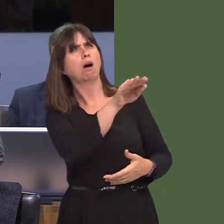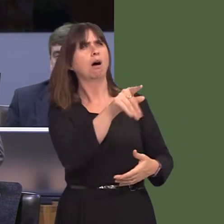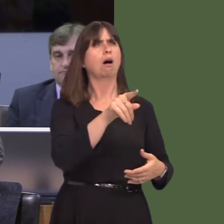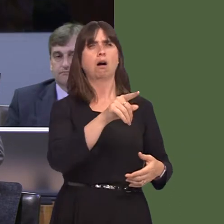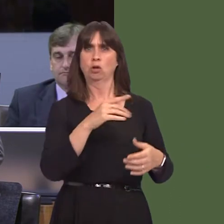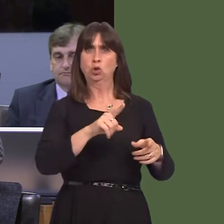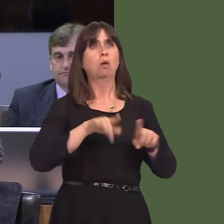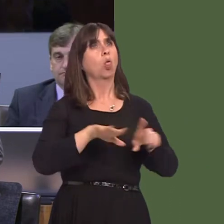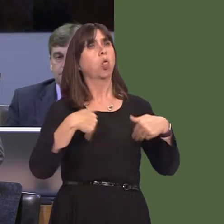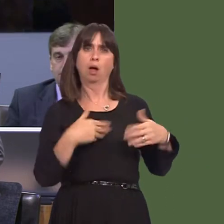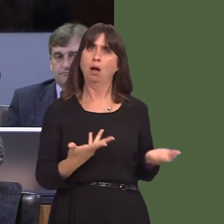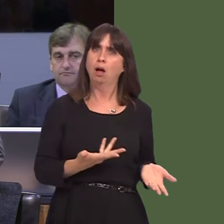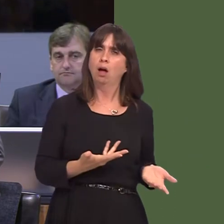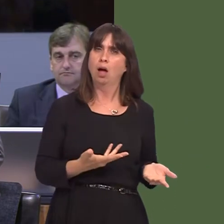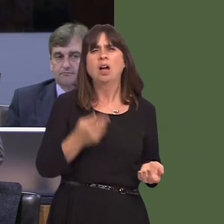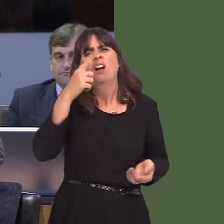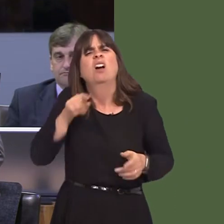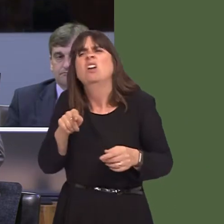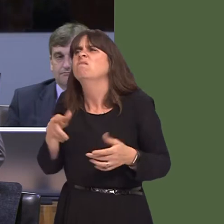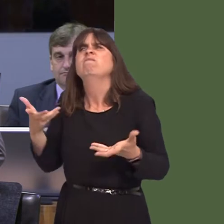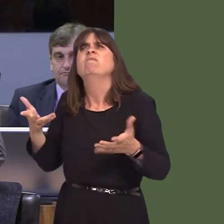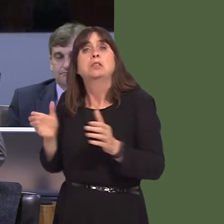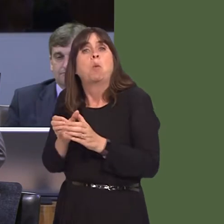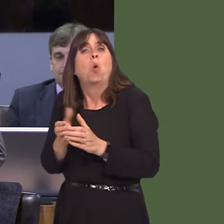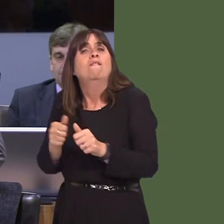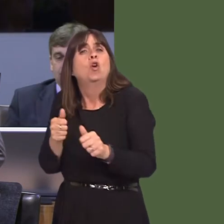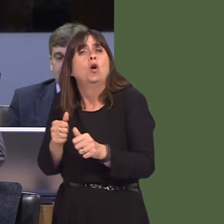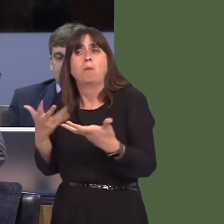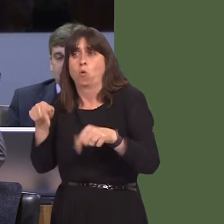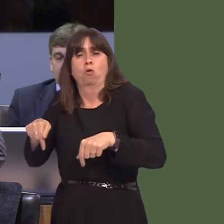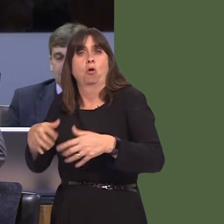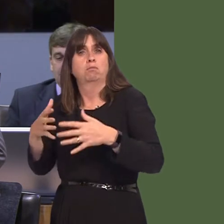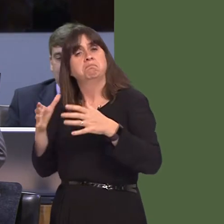remarks. If it was a small business in Wales, or a medium-sized business in Wales, I'm sure